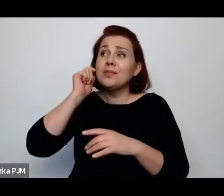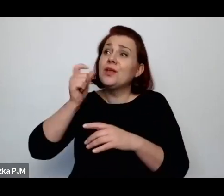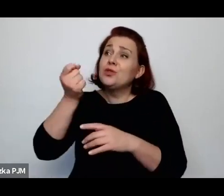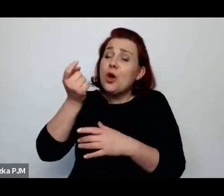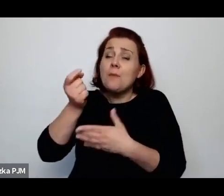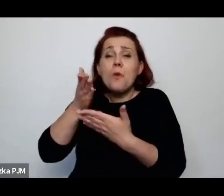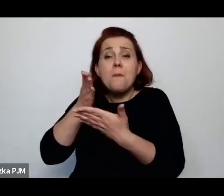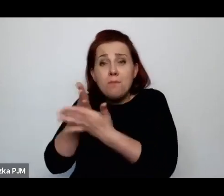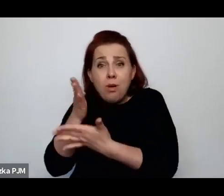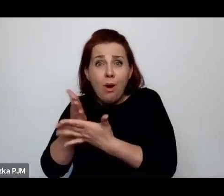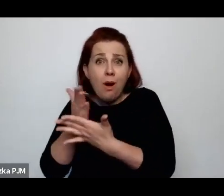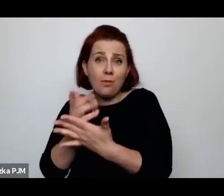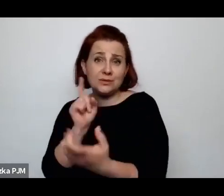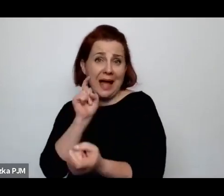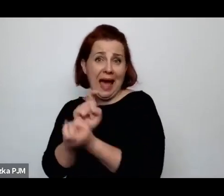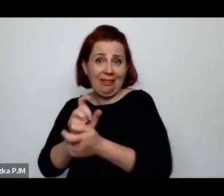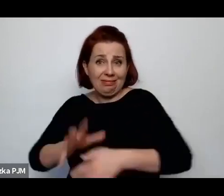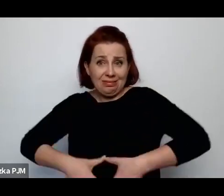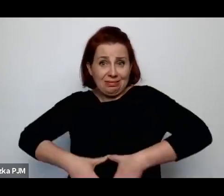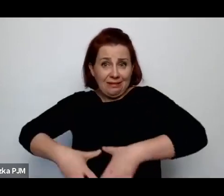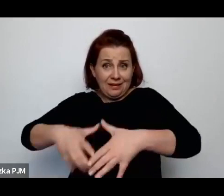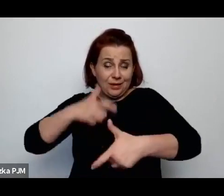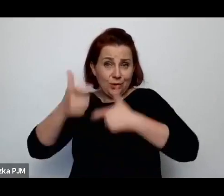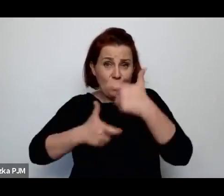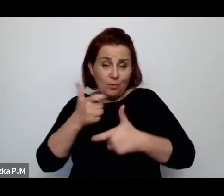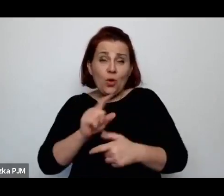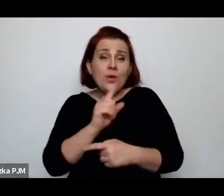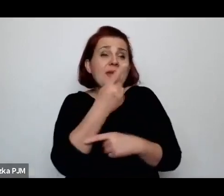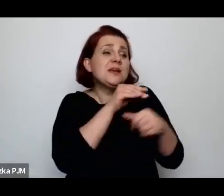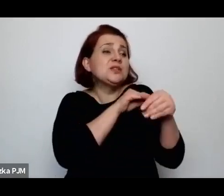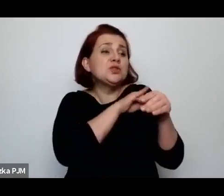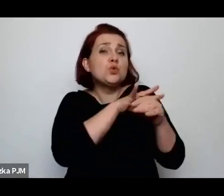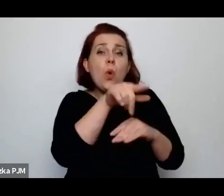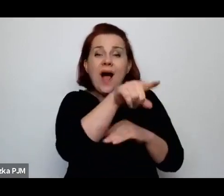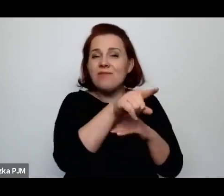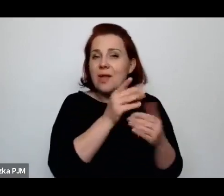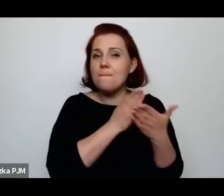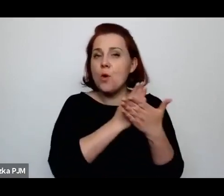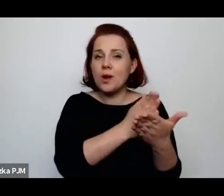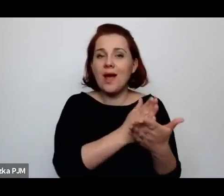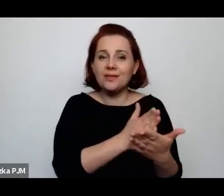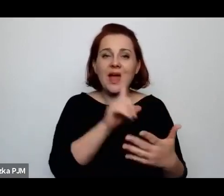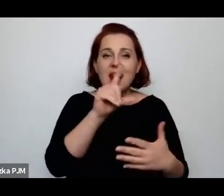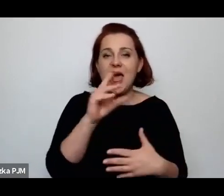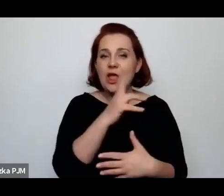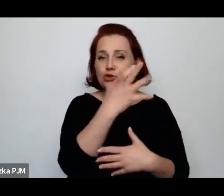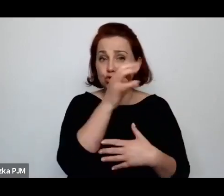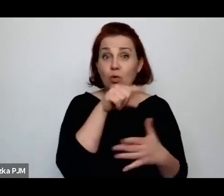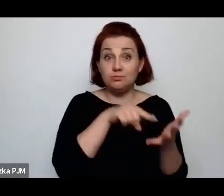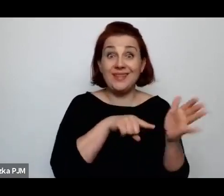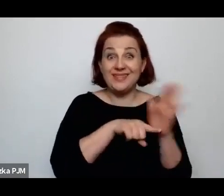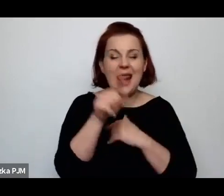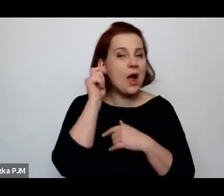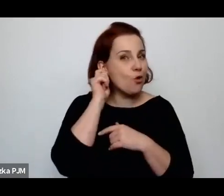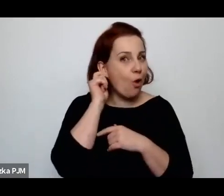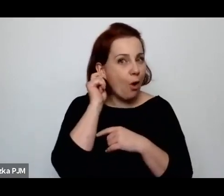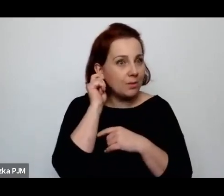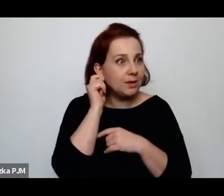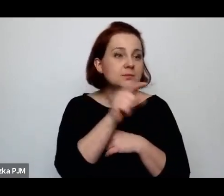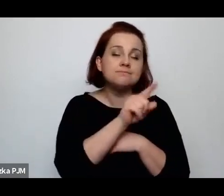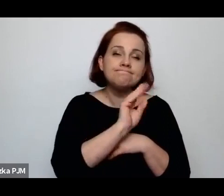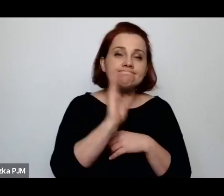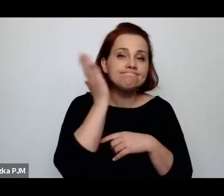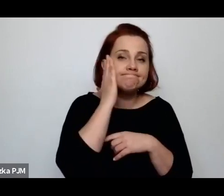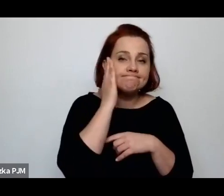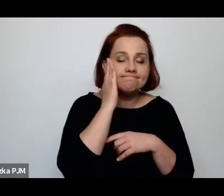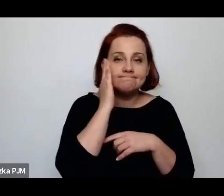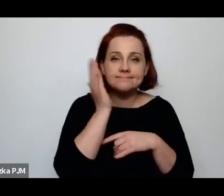no to powiedzmy ta jedna, słynna poradnia na Lesznie dla kobiet, które miały zadbać o świadome macierzyństwo.